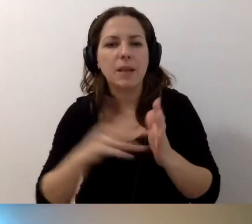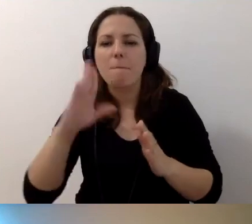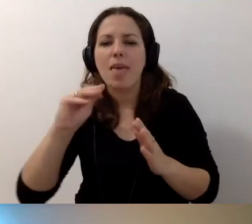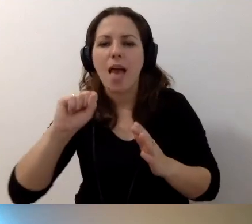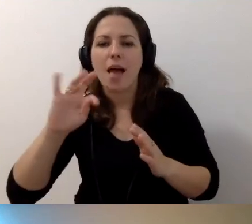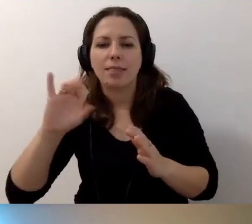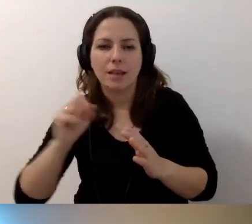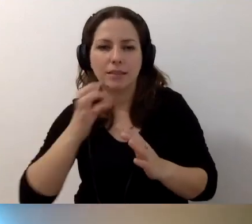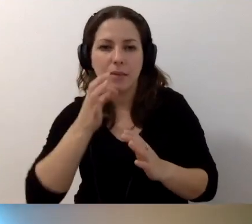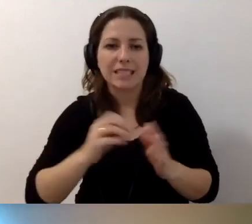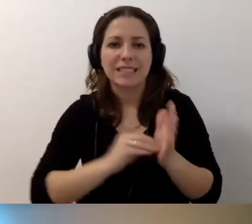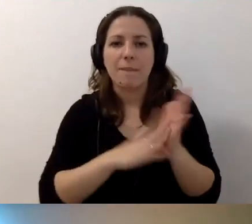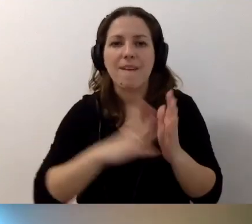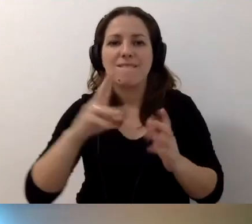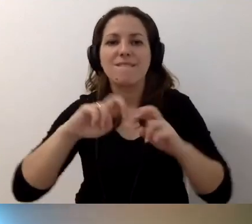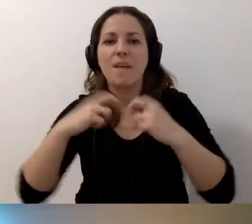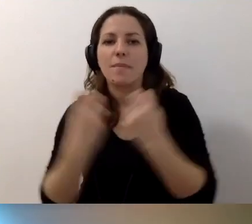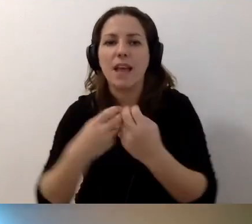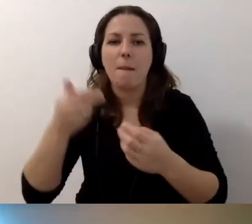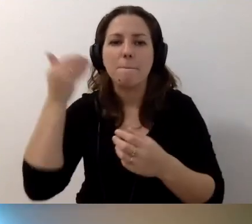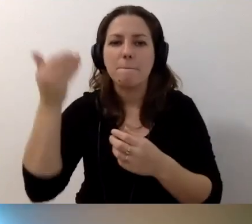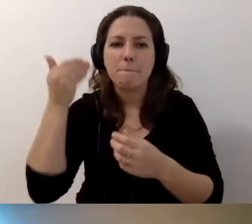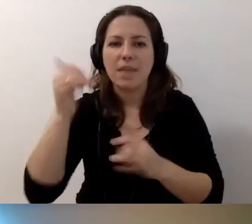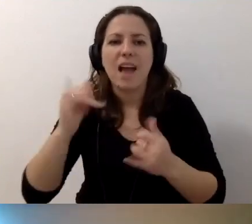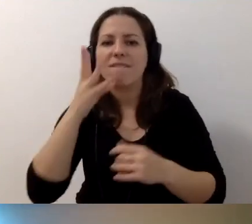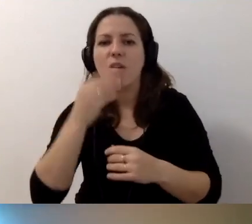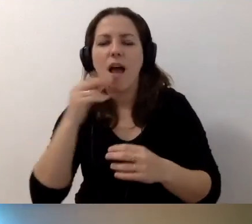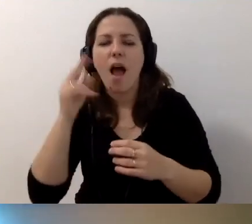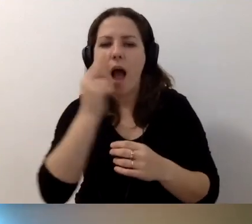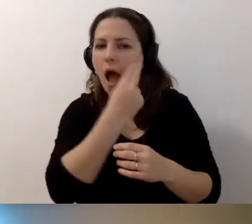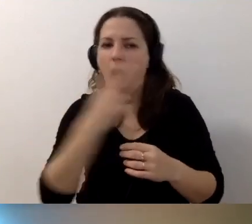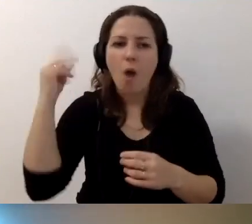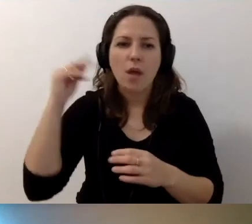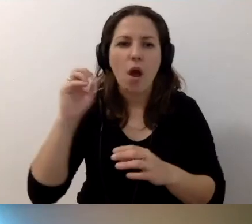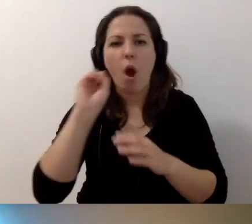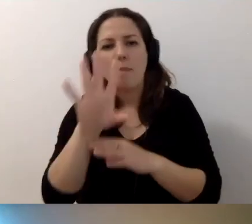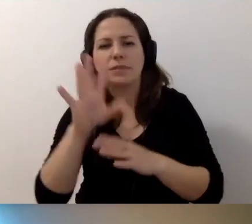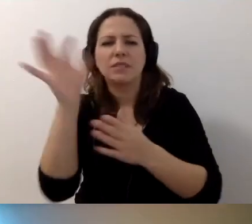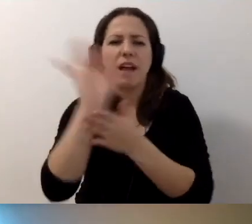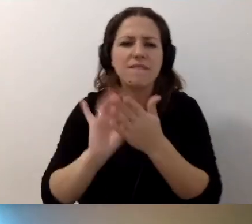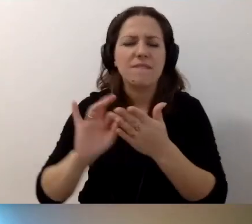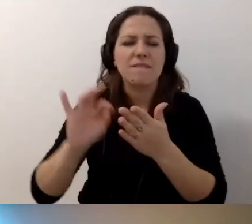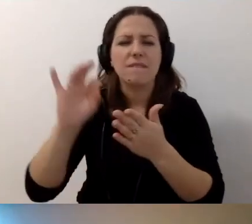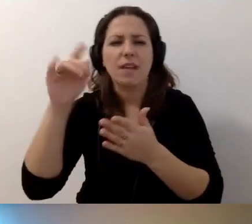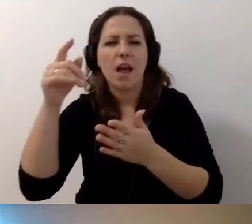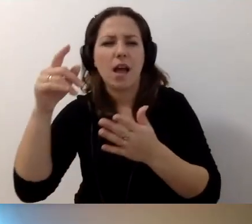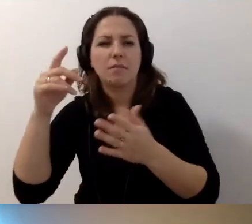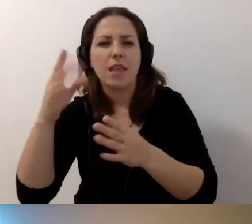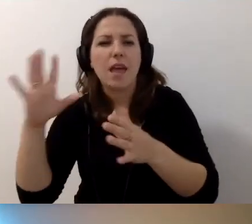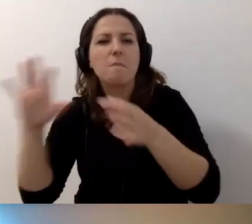W przypadku zapisu webinaru, prezentacja, prelegent, jak ma wyglądać audiodeskrypcja prezentacji, np. opis zdjęć czy grafik, skoro prowadzący nie nawiązuje bezpośrednio do nich?